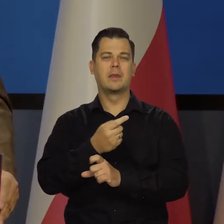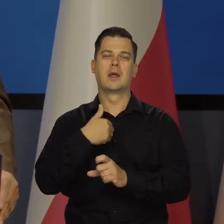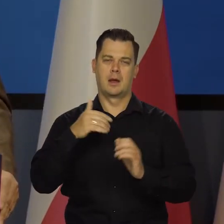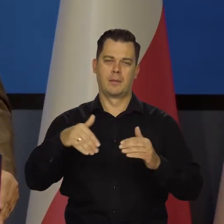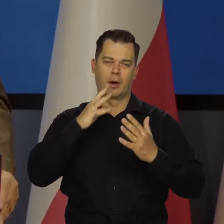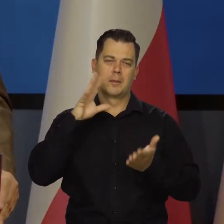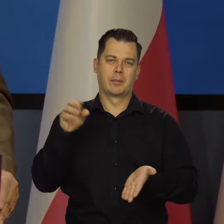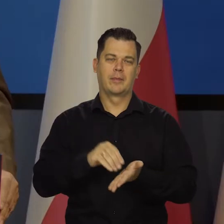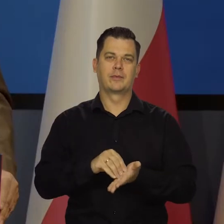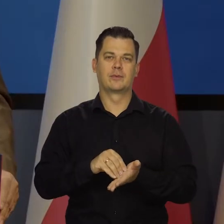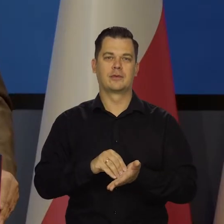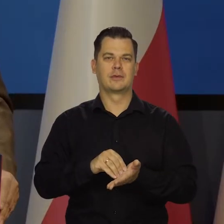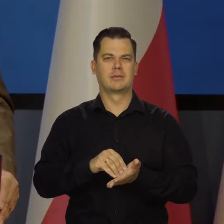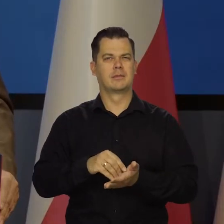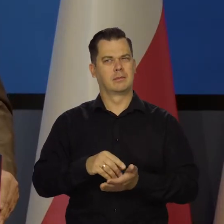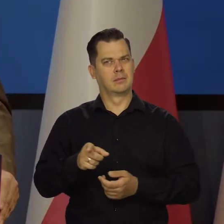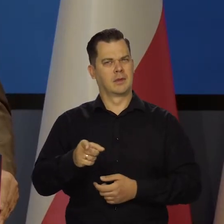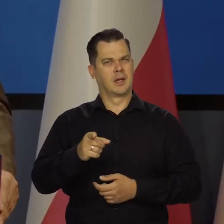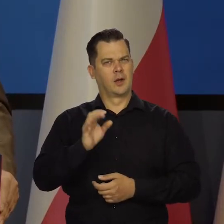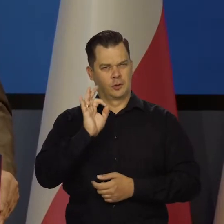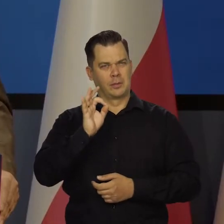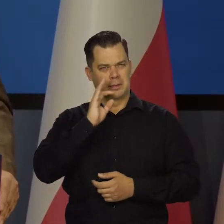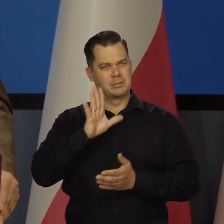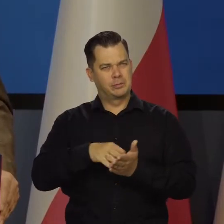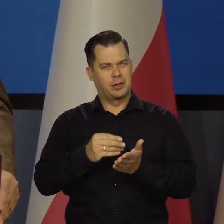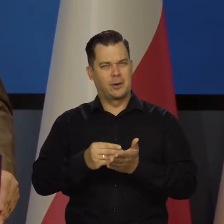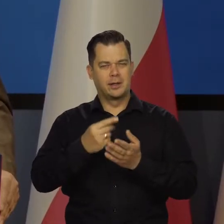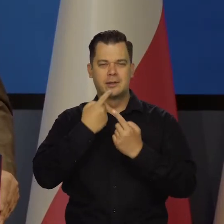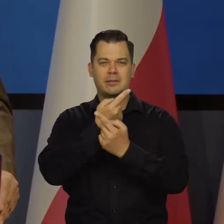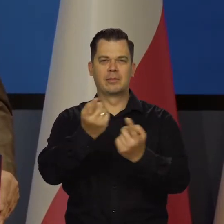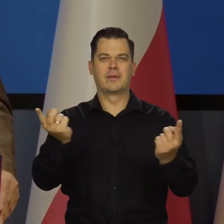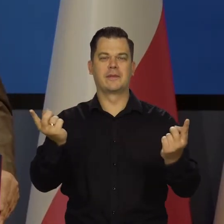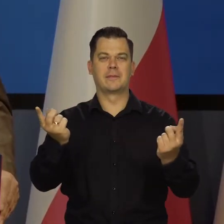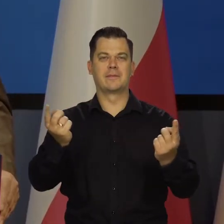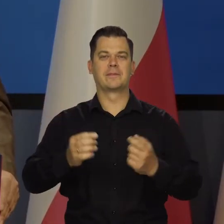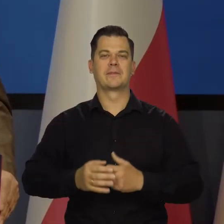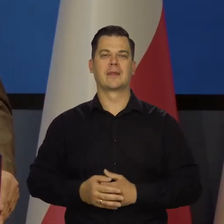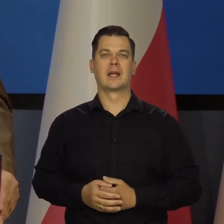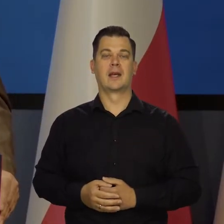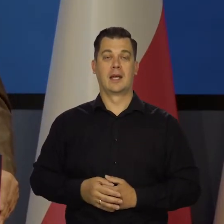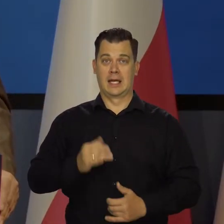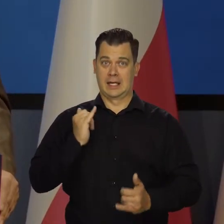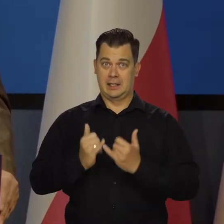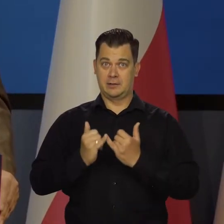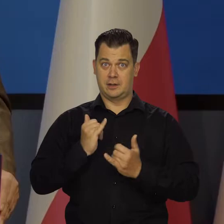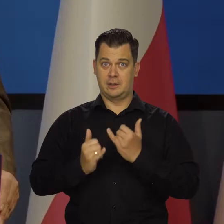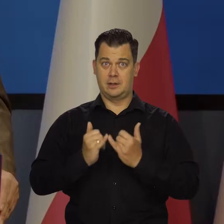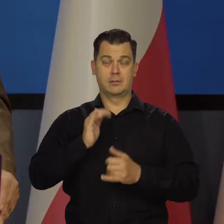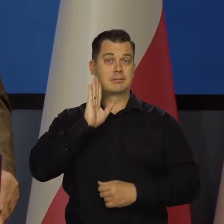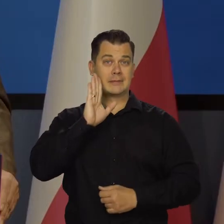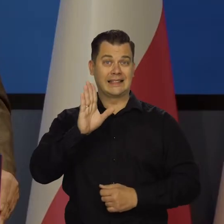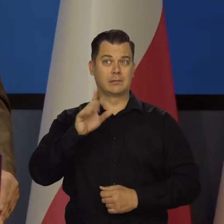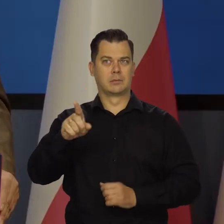bo wydaje mi się, że jakoś dobrze przemawia do wyobraźni. Jeśli się utrzymają dotychczasowe trendy,